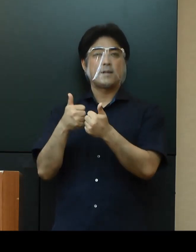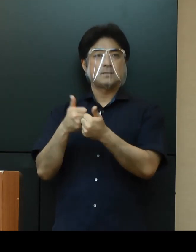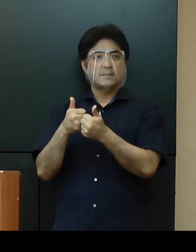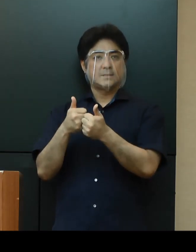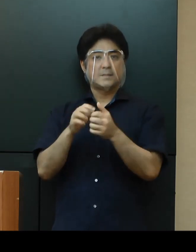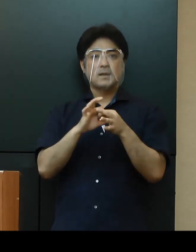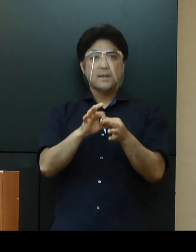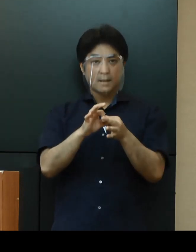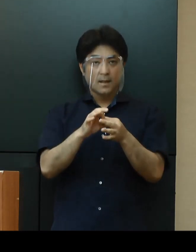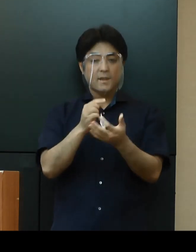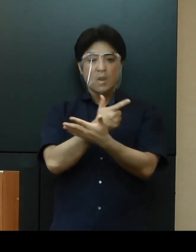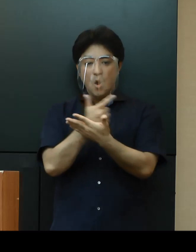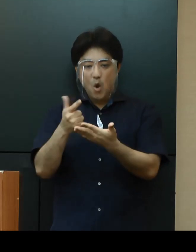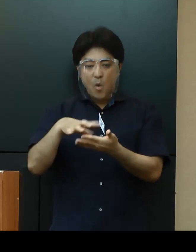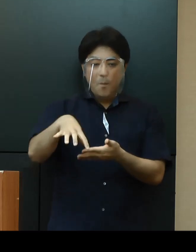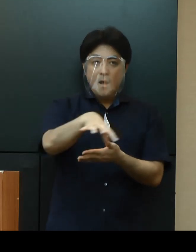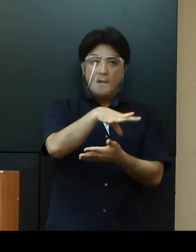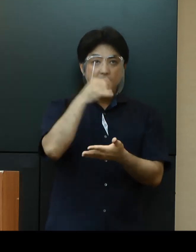関係市町村等からの意見も伺いながら